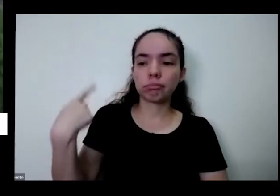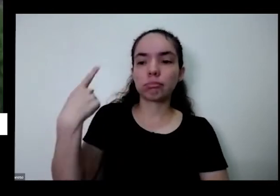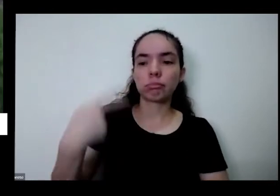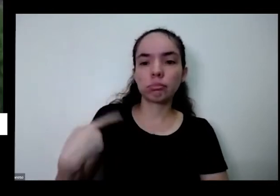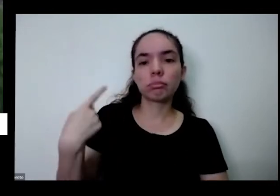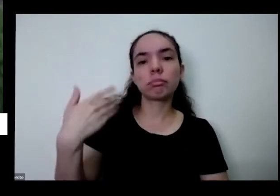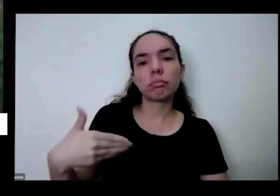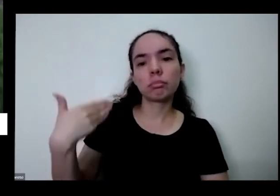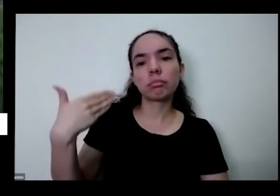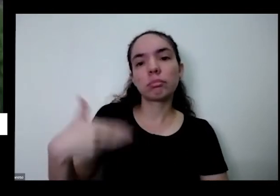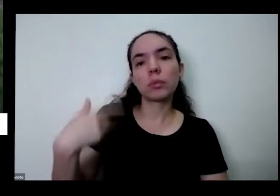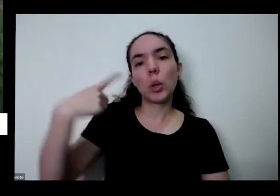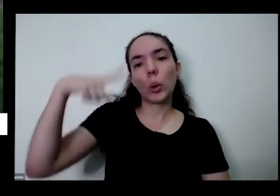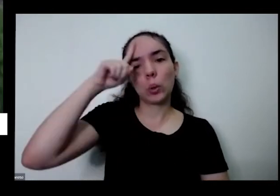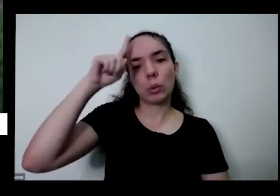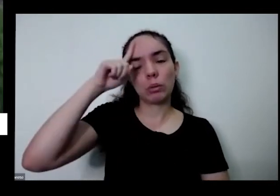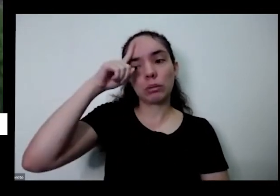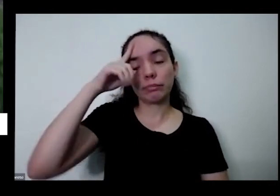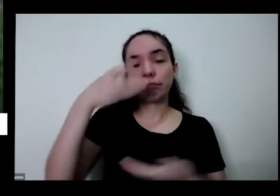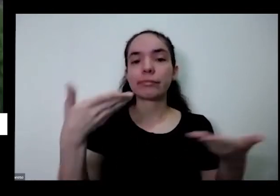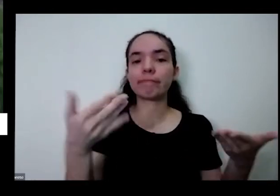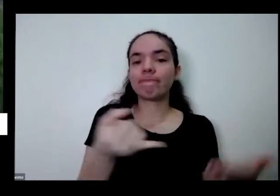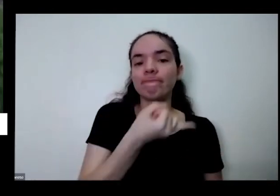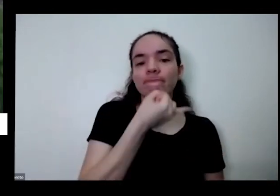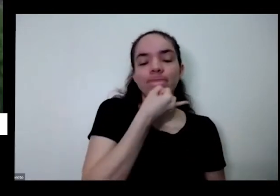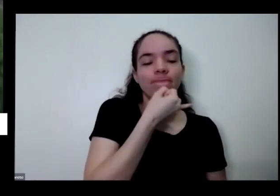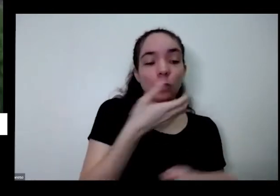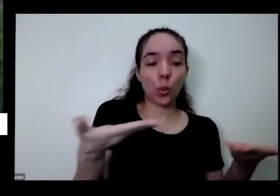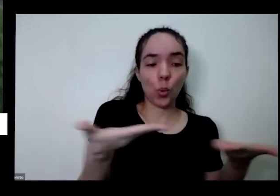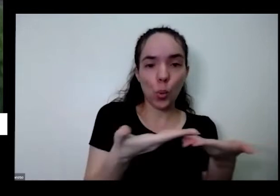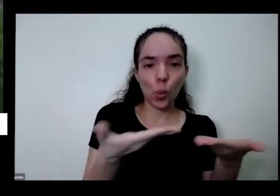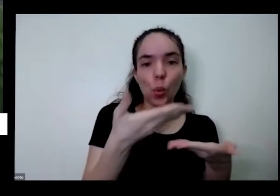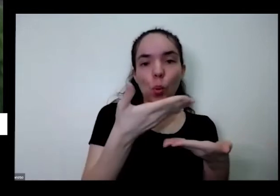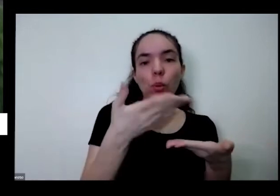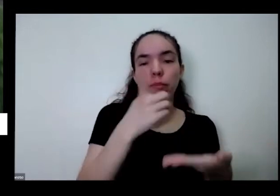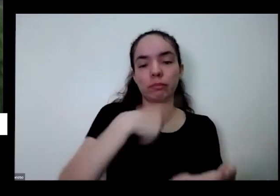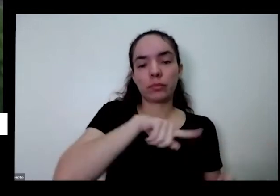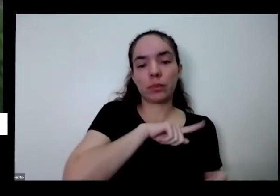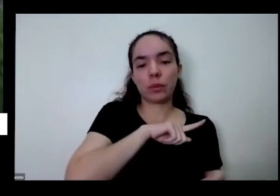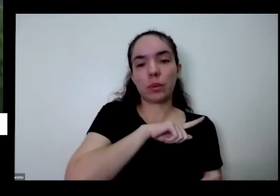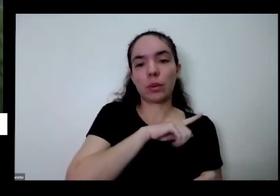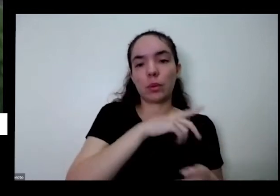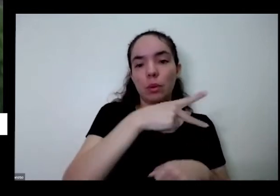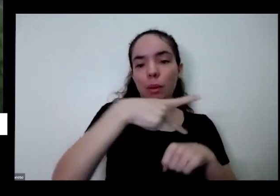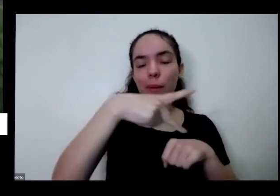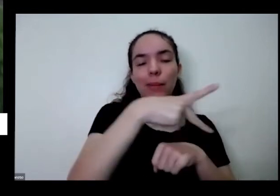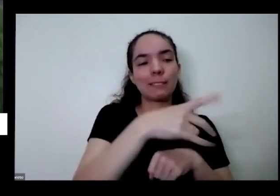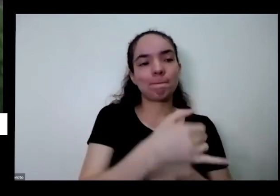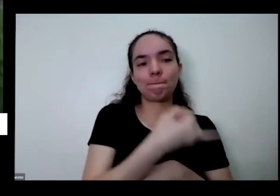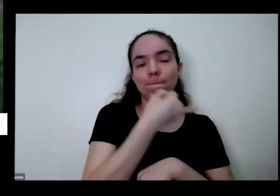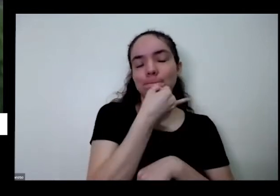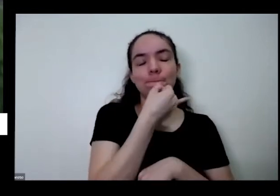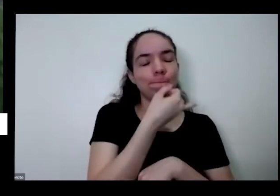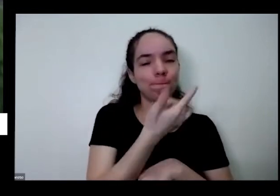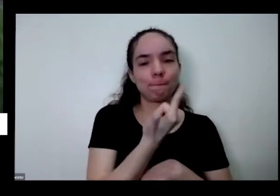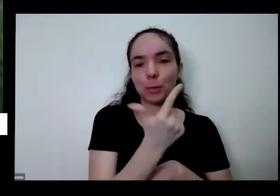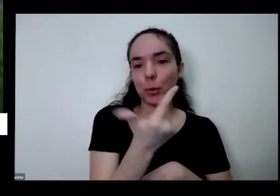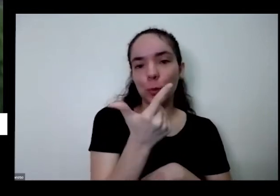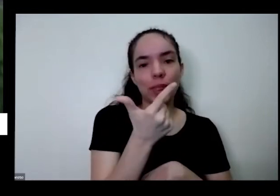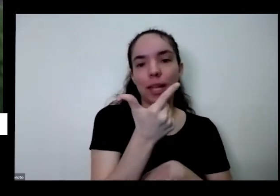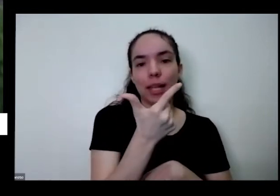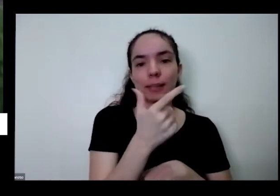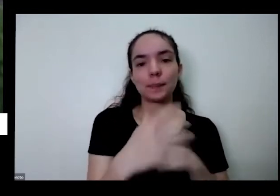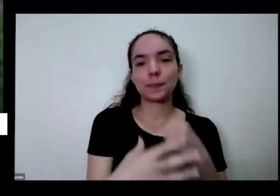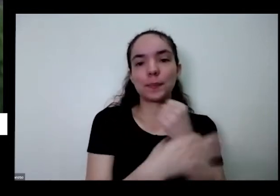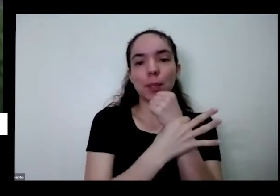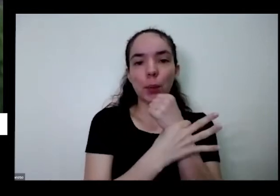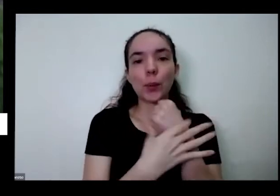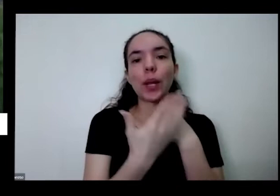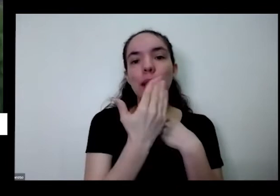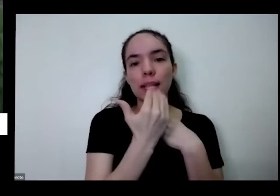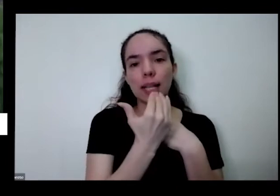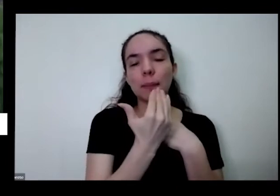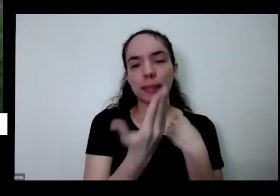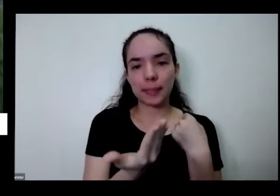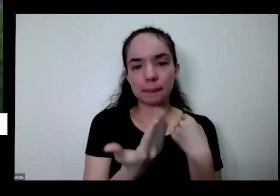é isso tá indo água abaixo É o gente não tem mais políticas públicas que garantam alimentos